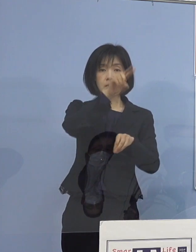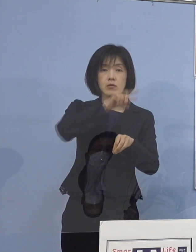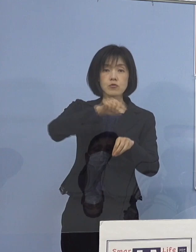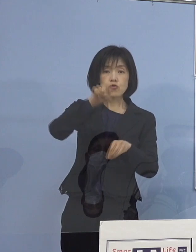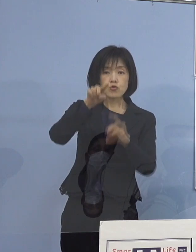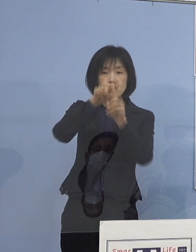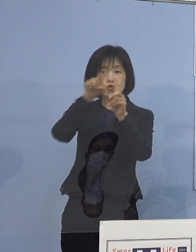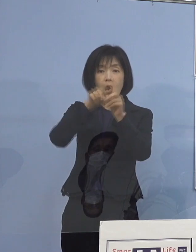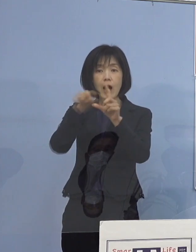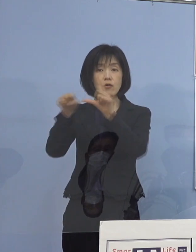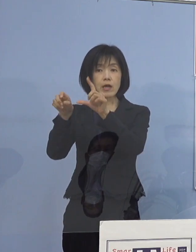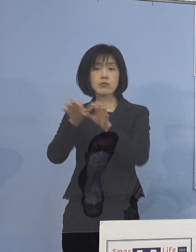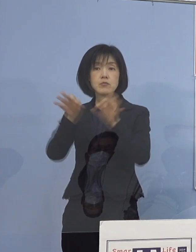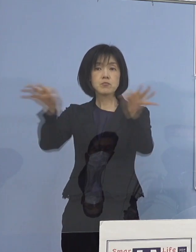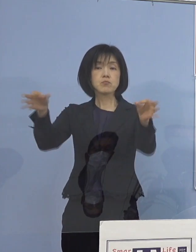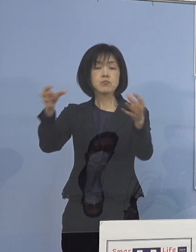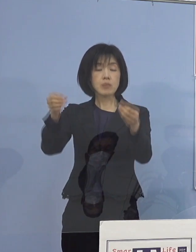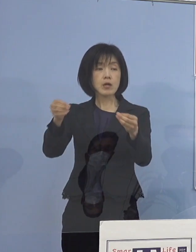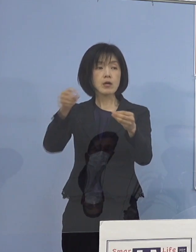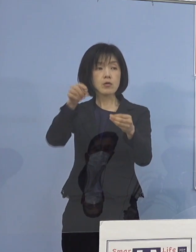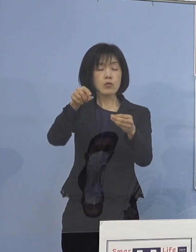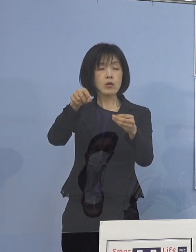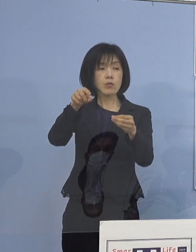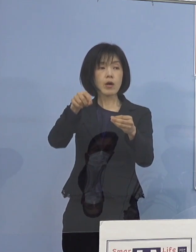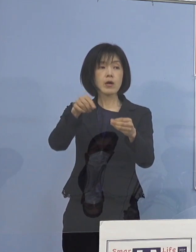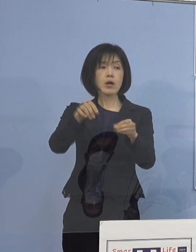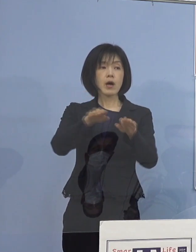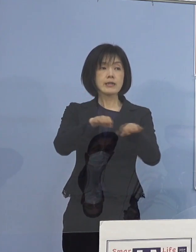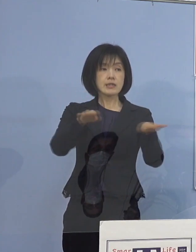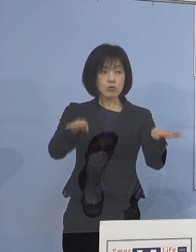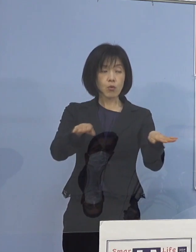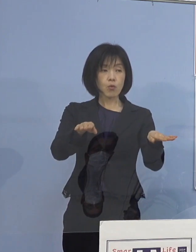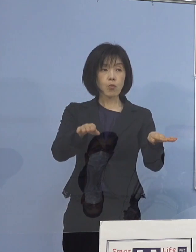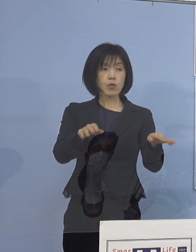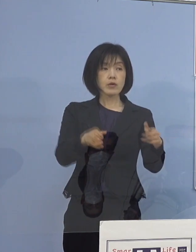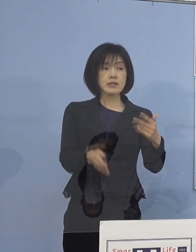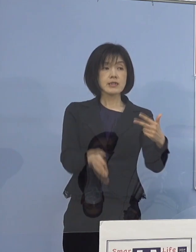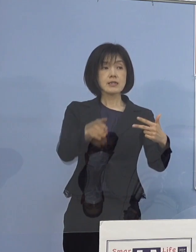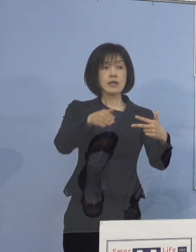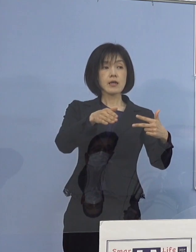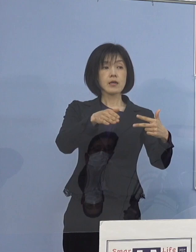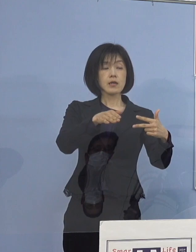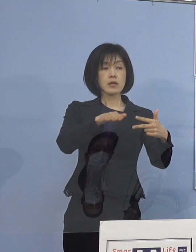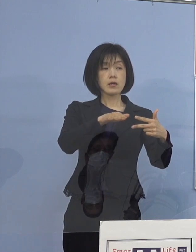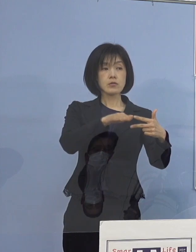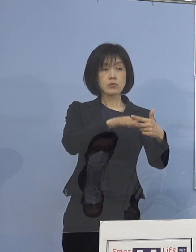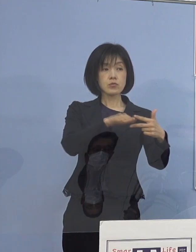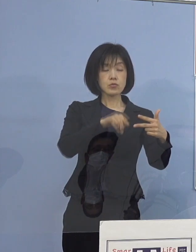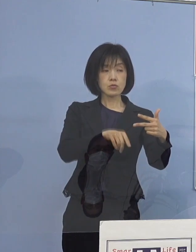これは児童利用施設の 利用者の家庭にということでしょうか